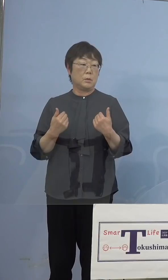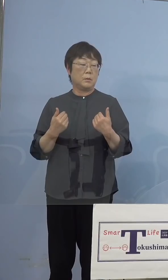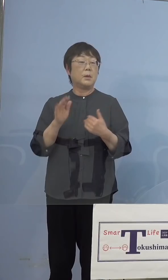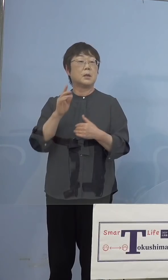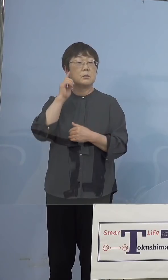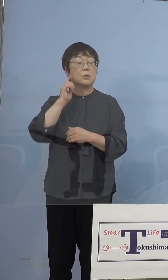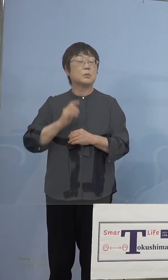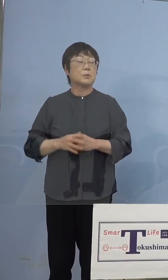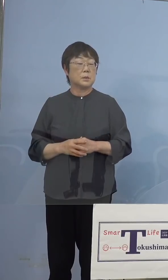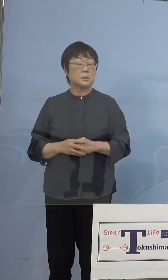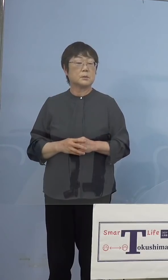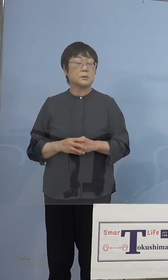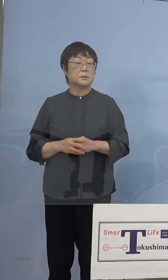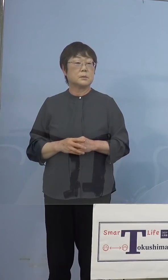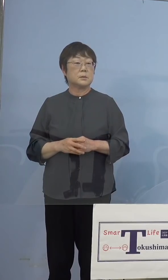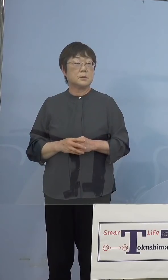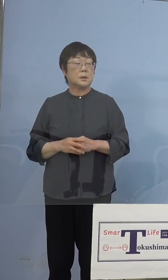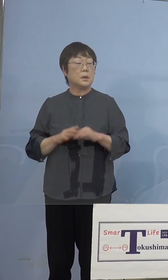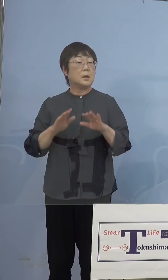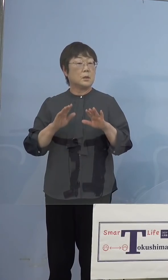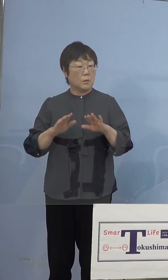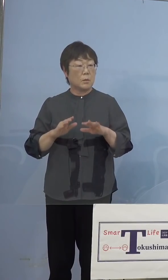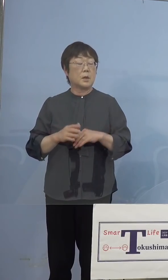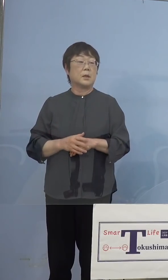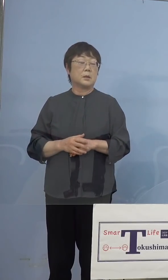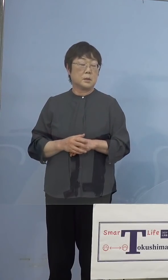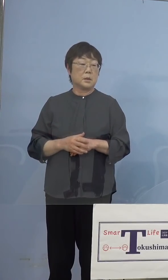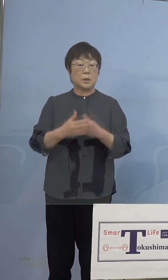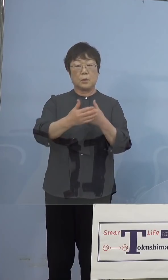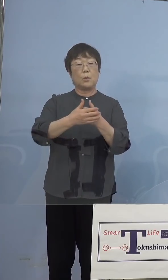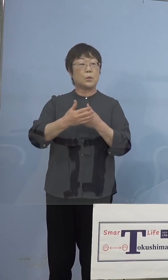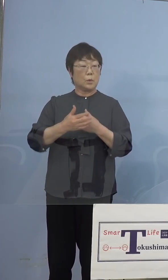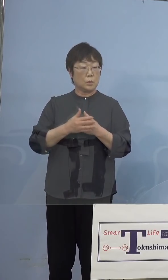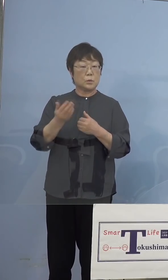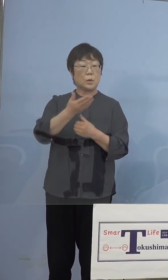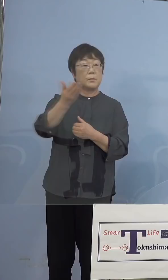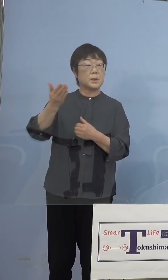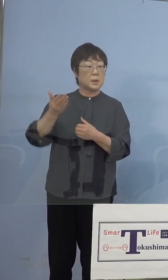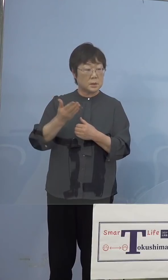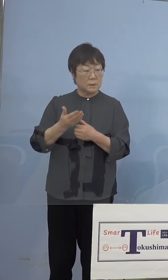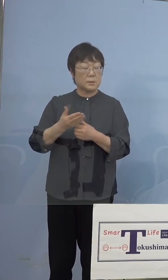思いますが、今回様々協力をしていただく 皆様方に打っていくというのも